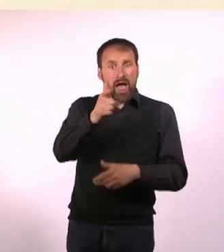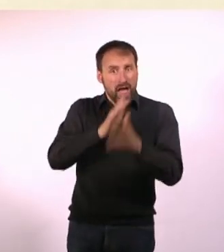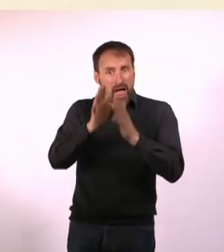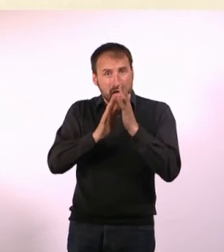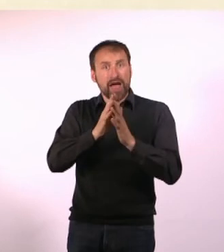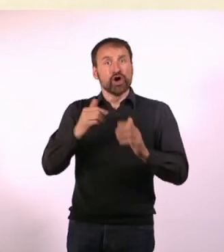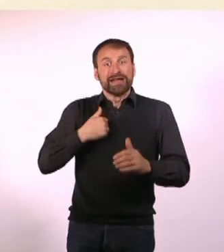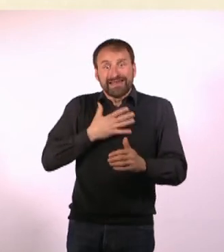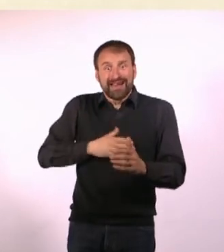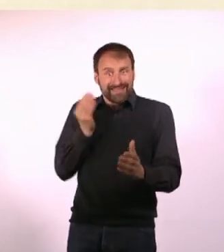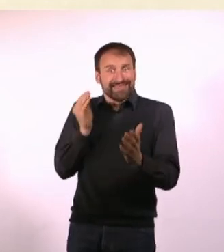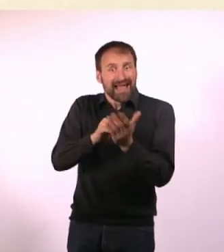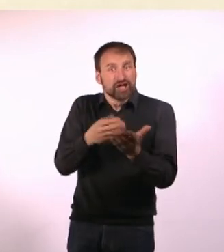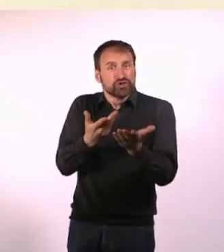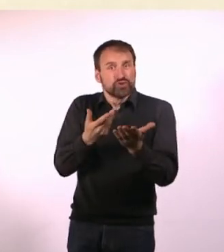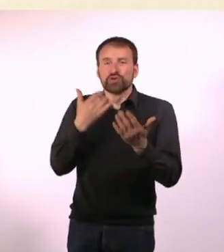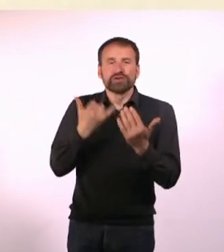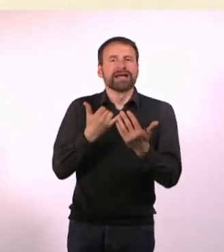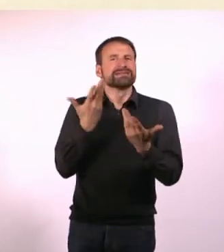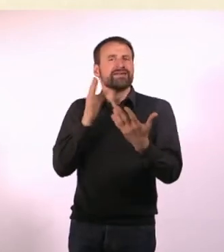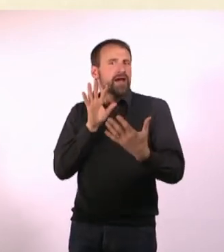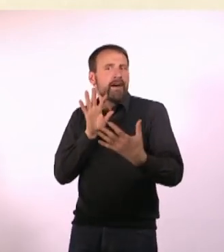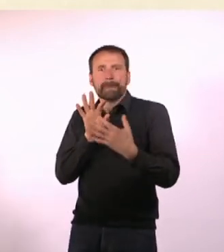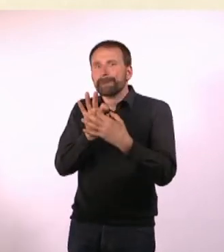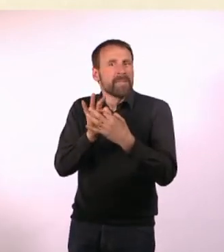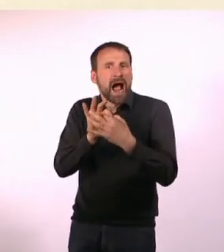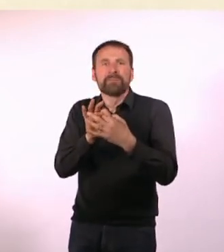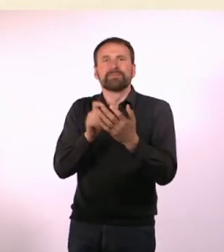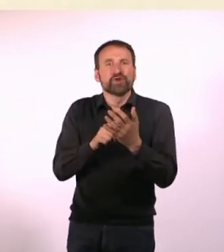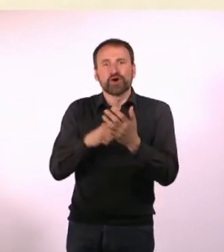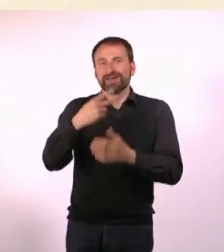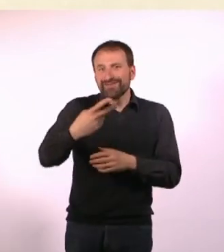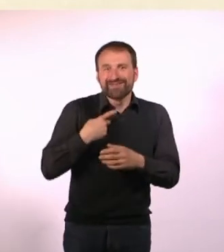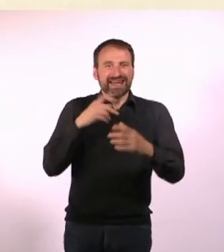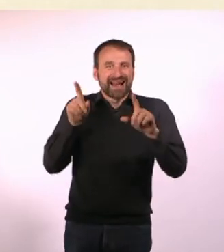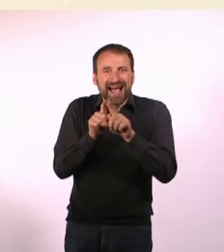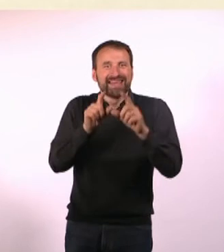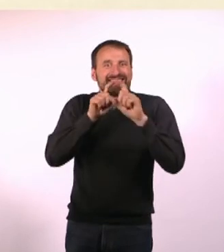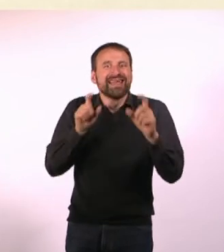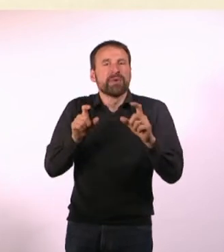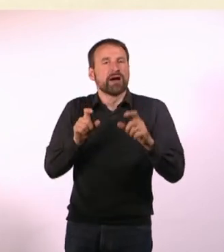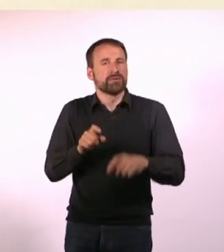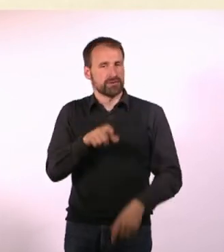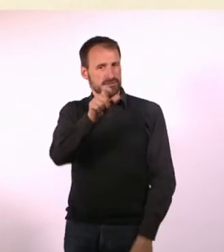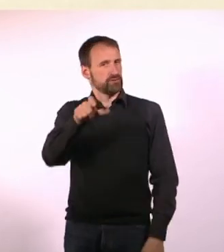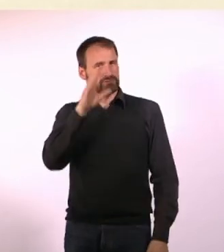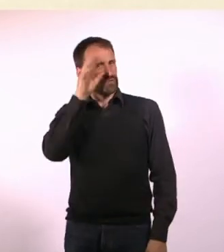und ich habe da total was dazu beizutragen, und das wird jetzt so ein Bonding-Moment, eine Gemeinsamkeit, aber das finden die Menschen überhaupt nicht.